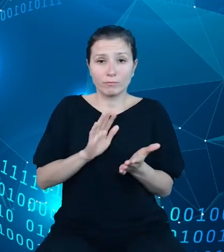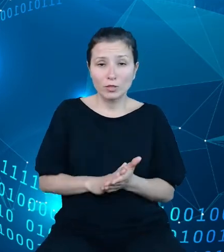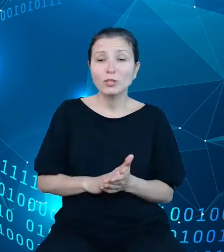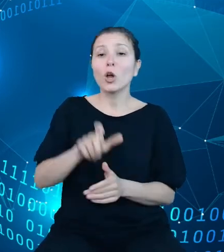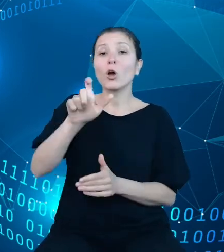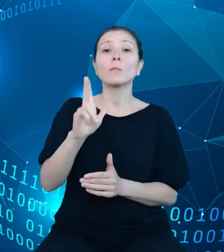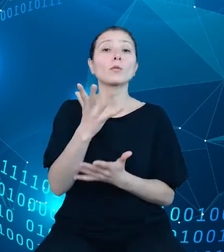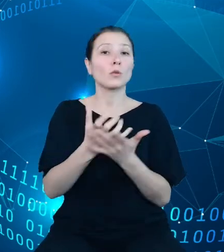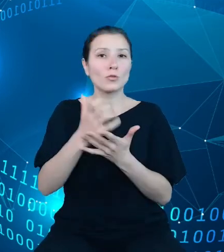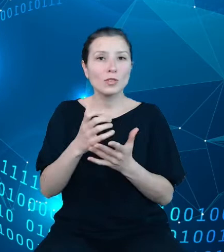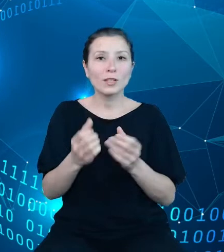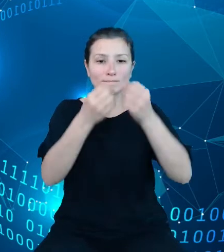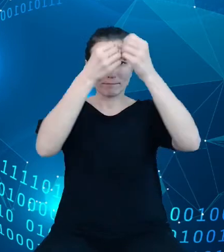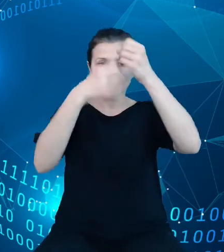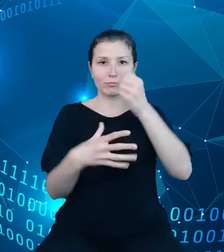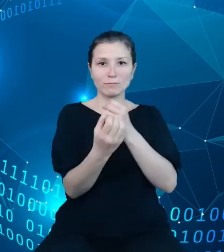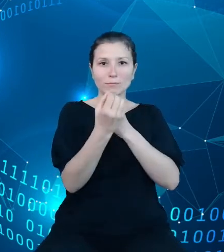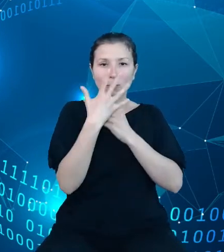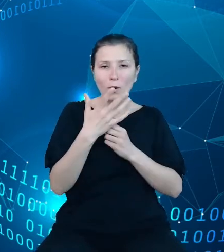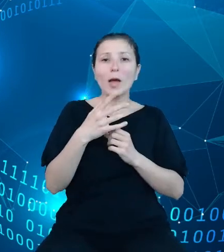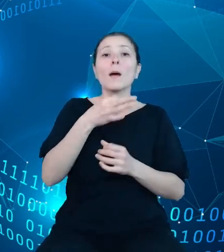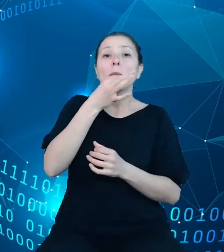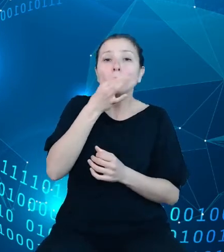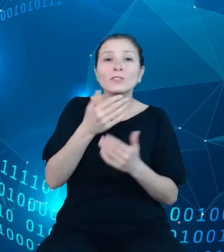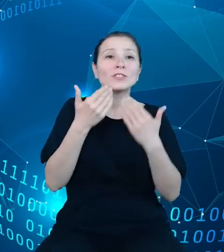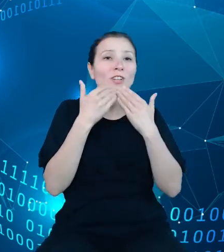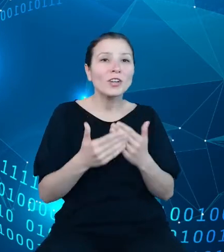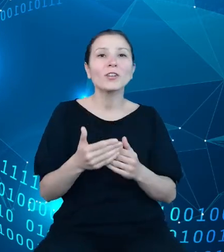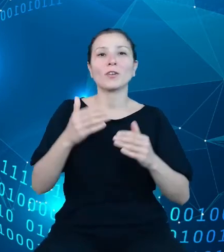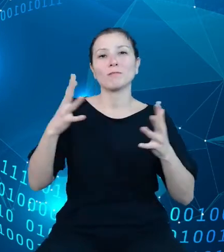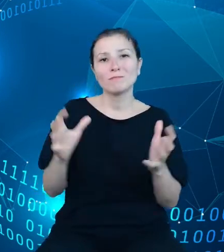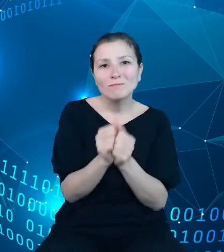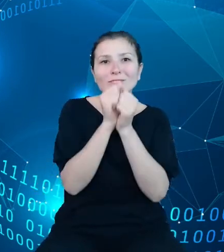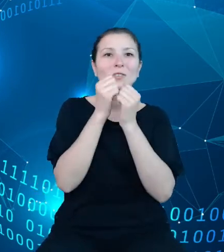doprecyzowanie poszukiwanych informacji i ich prezentację w formie tablic i wykresów.